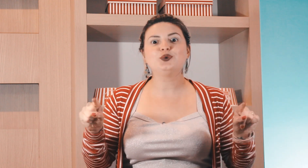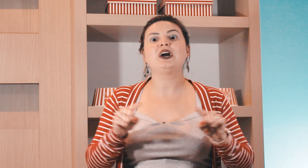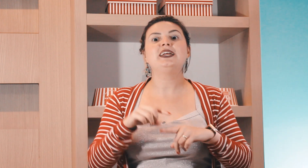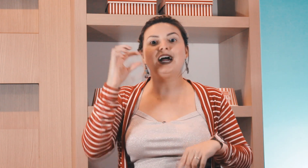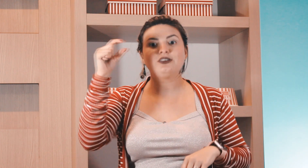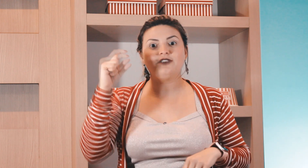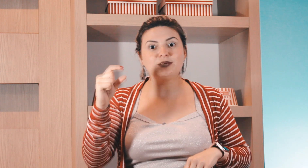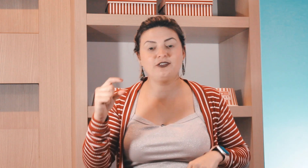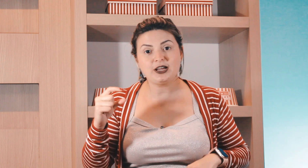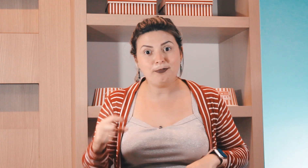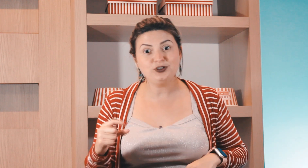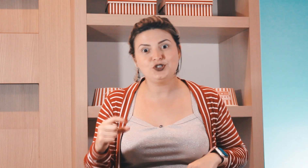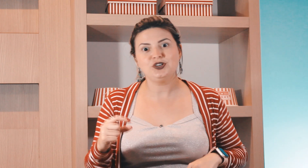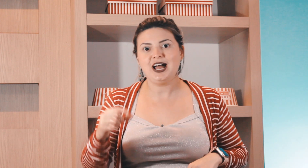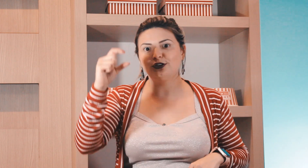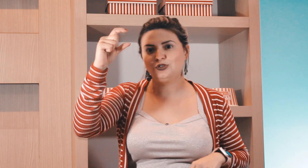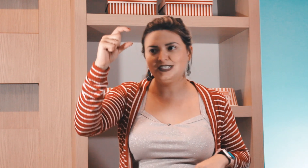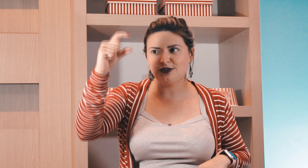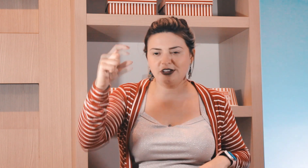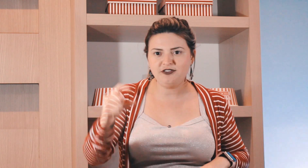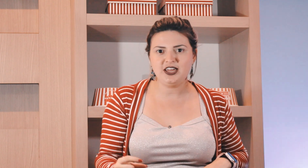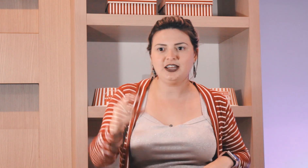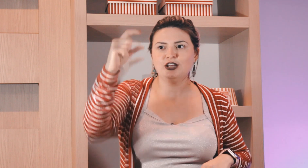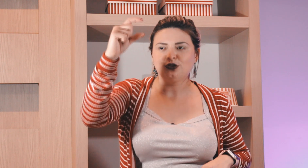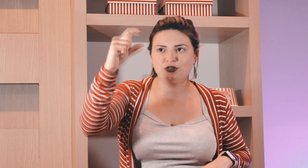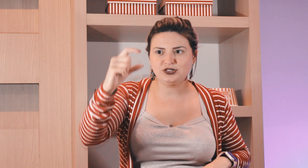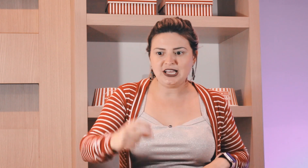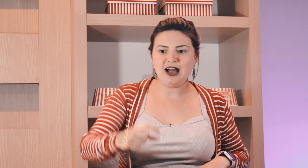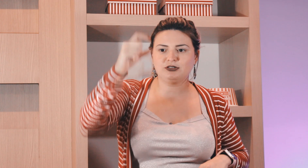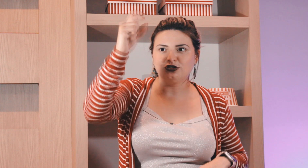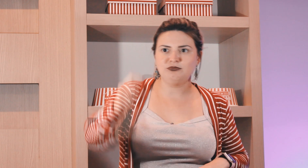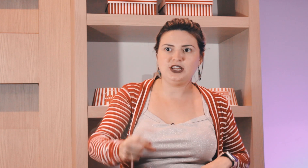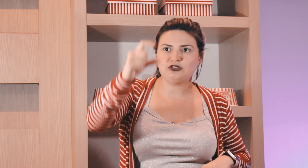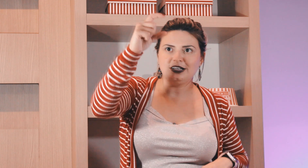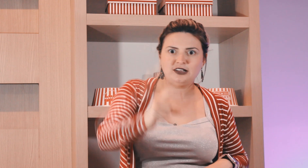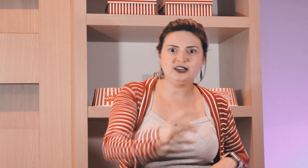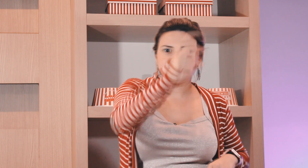do calendário da forma que fica posicionado toda segunda-feira todos os sábados todo domingo toda